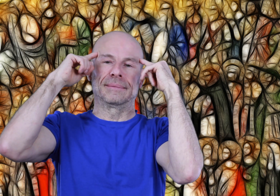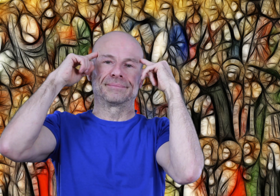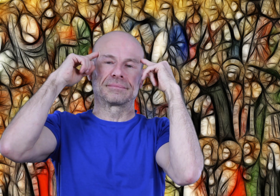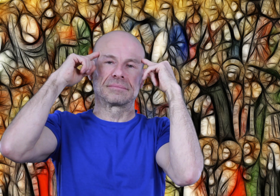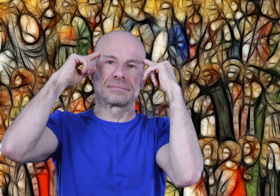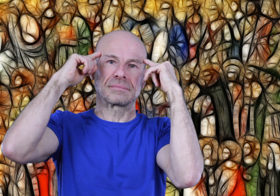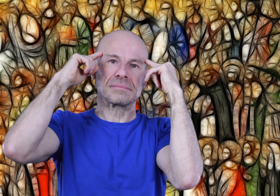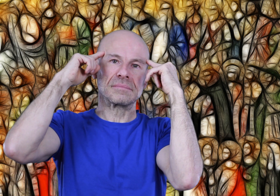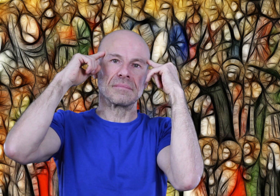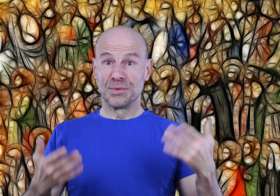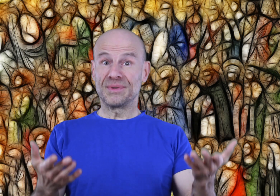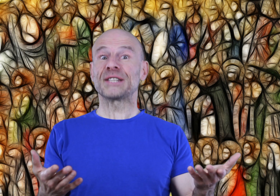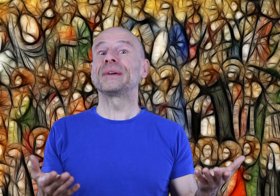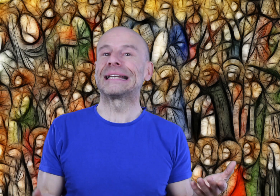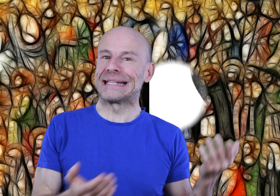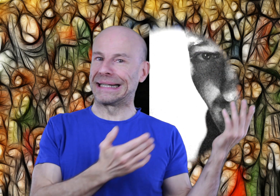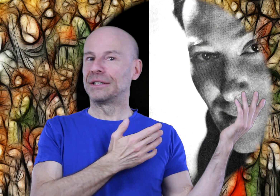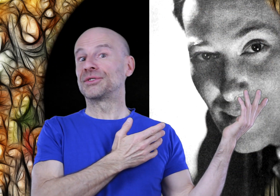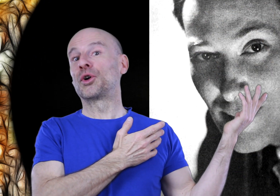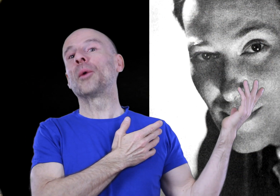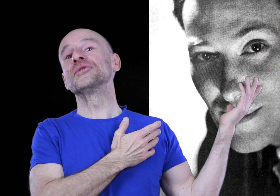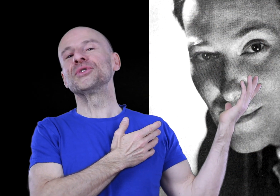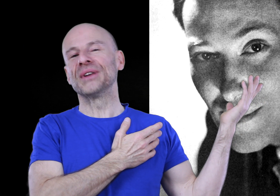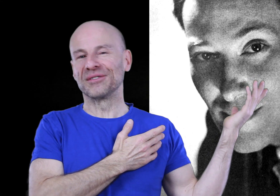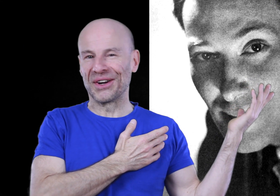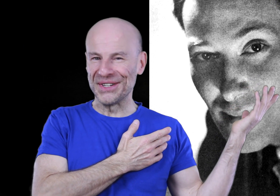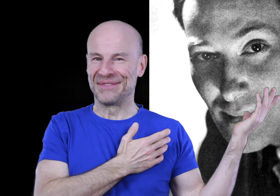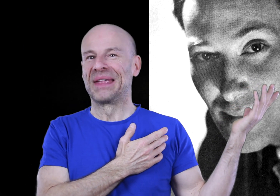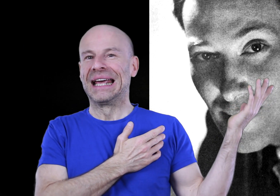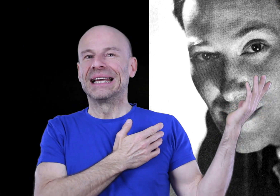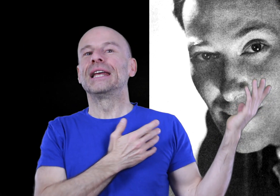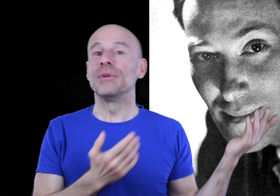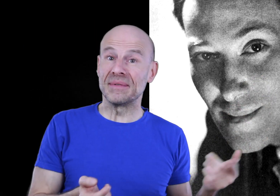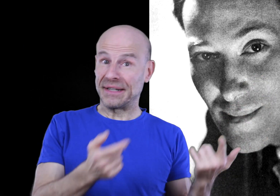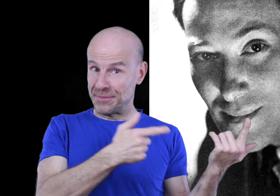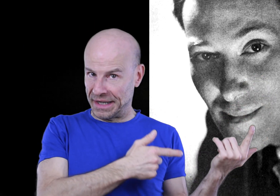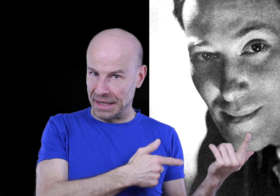Je me suis inspiré des écrits de Neville GODDARD, qui lui-même s’est inspiré de